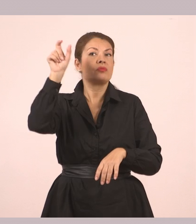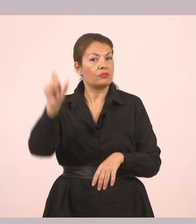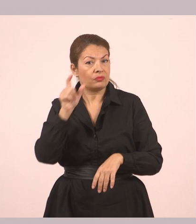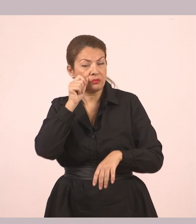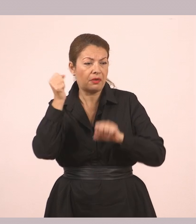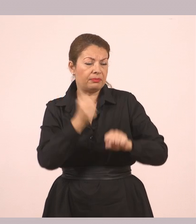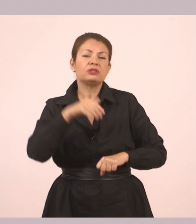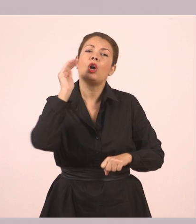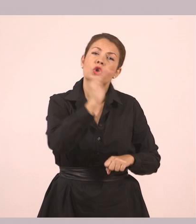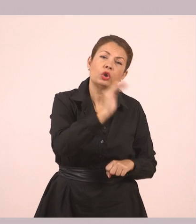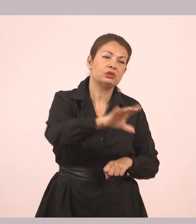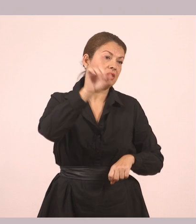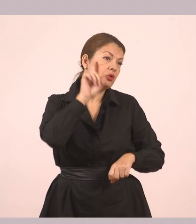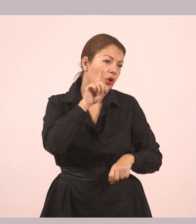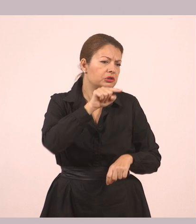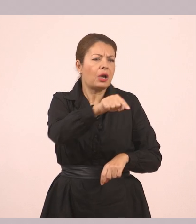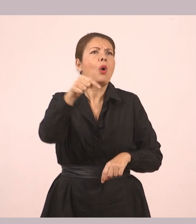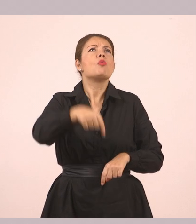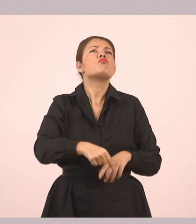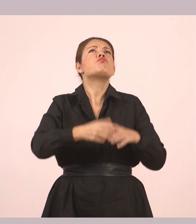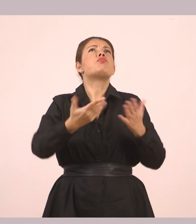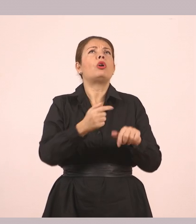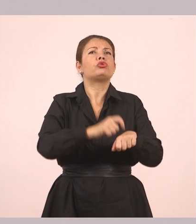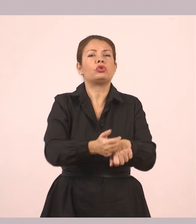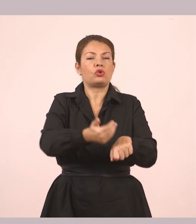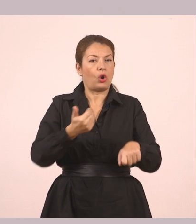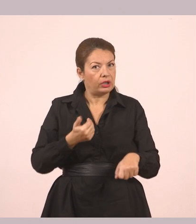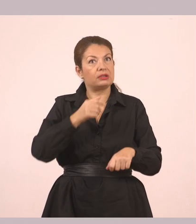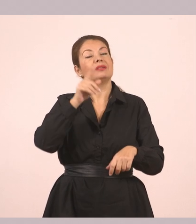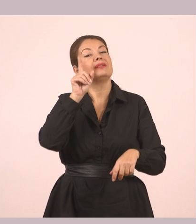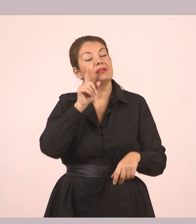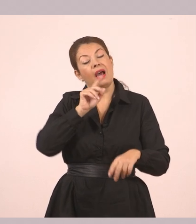και εκείνο του απάντησε ότι ήθελε να του δώσει κάτι. Ωραία, παιδιά;